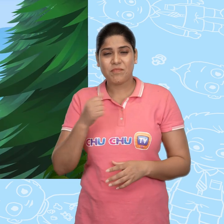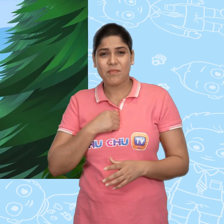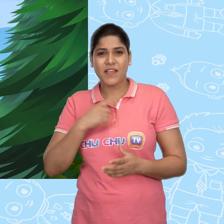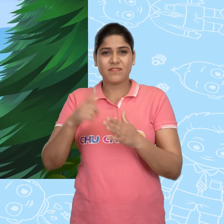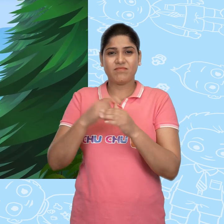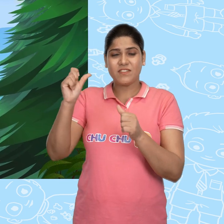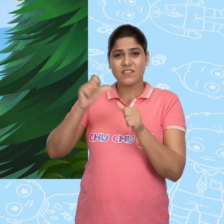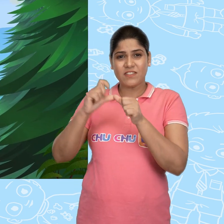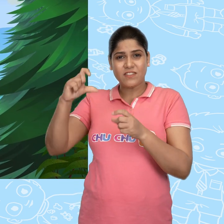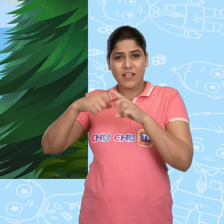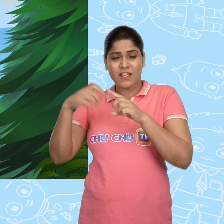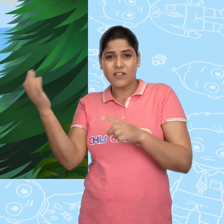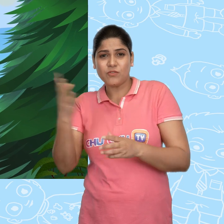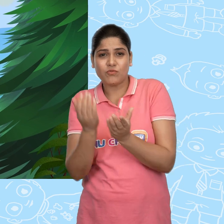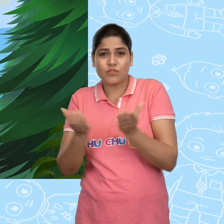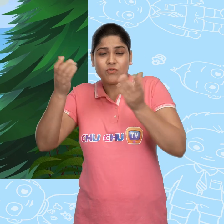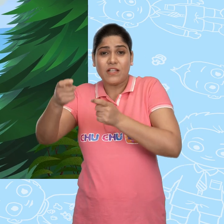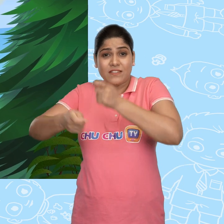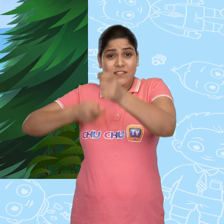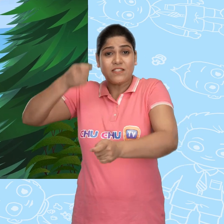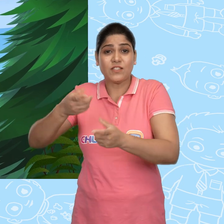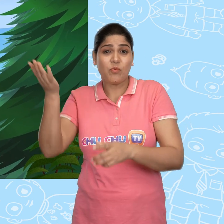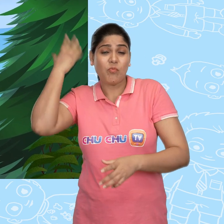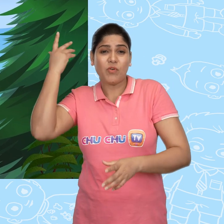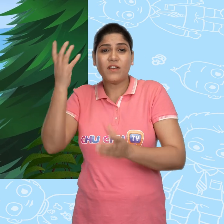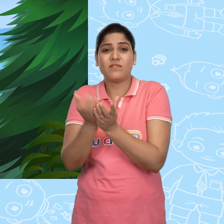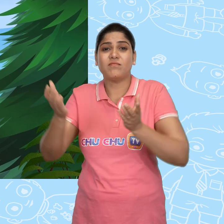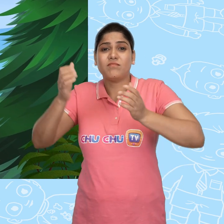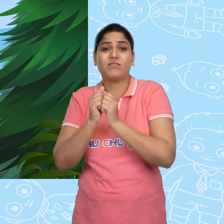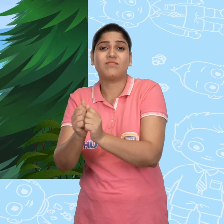मै जाकर नया चमत्कारी कटोरा बदल दूंगा उसके पूराने कटोरे के साथ।